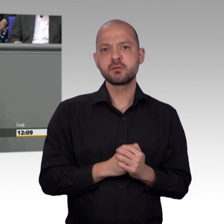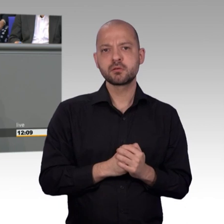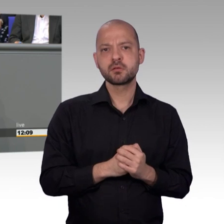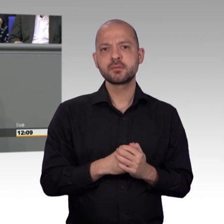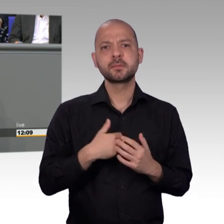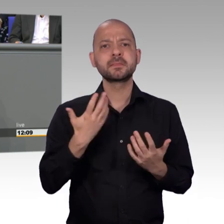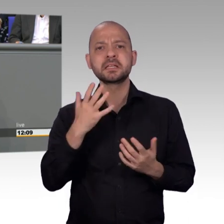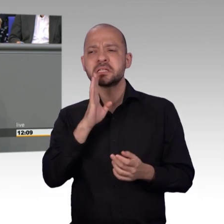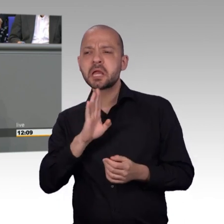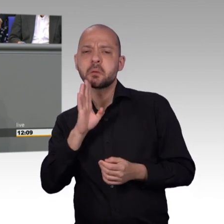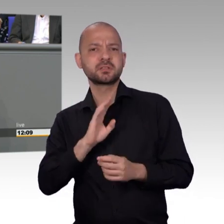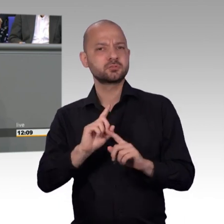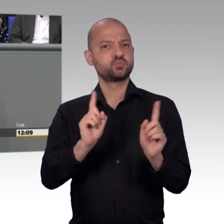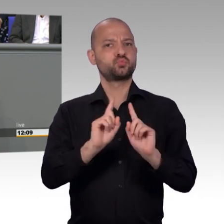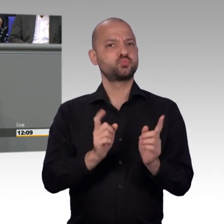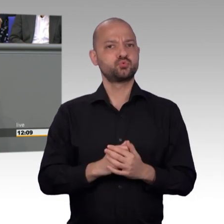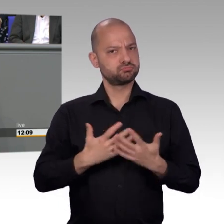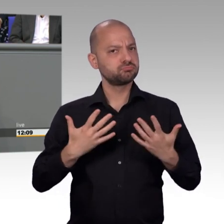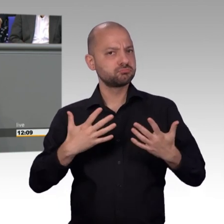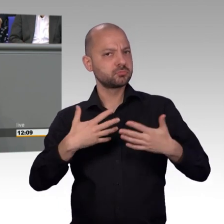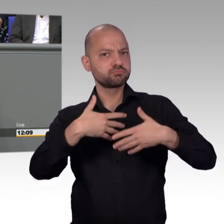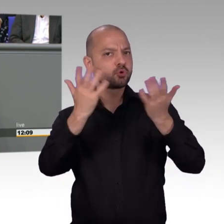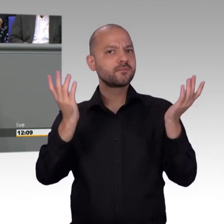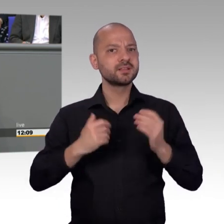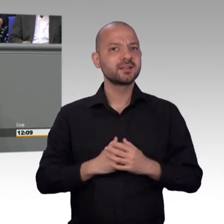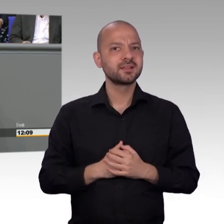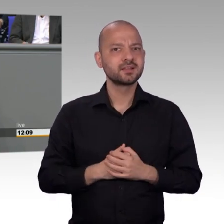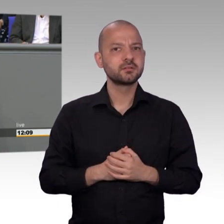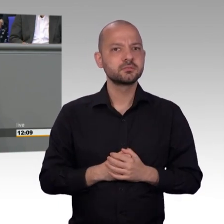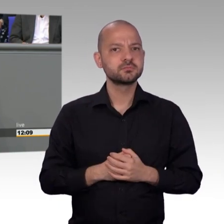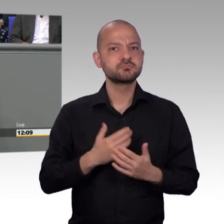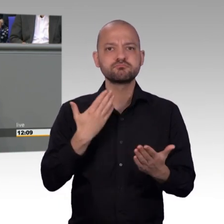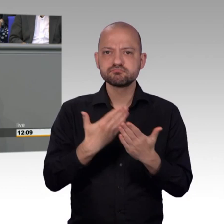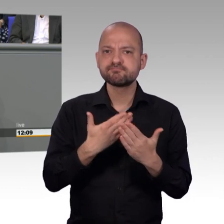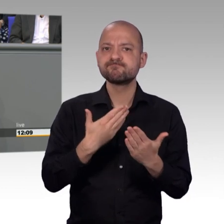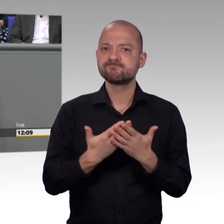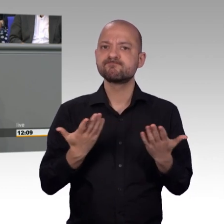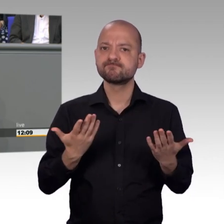politischen Systems der Bundesrepublik setzt sich so intensiv mit den Befindlichkeiten innerhalb der Bevölkerung auseinander.